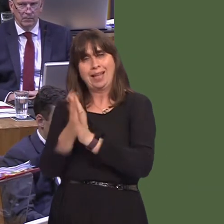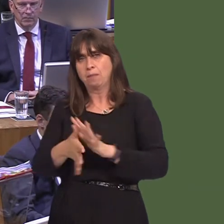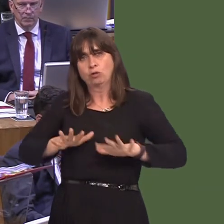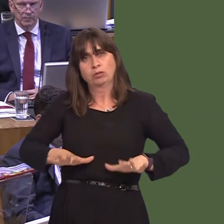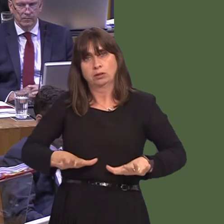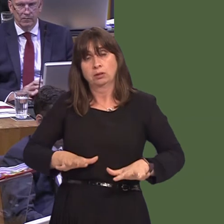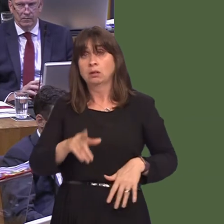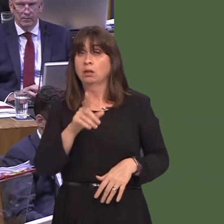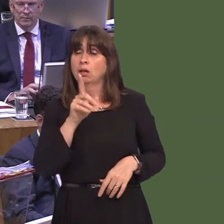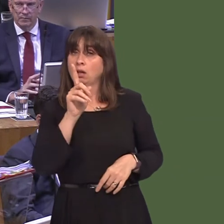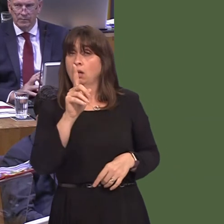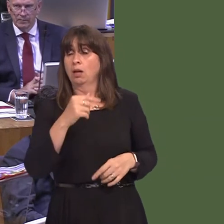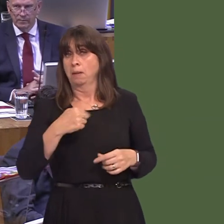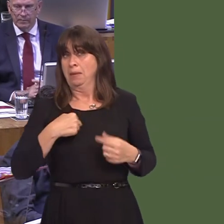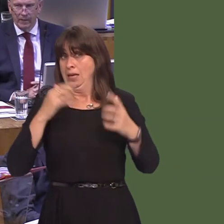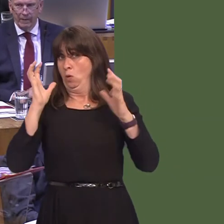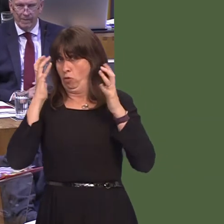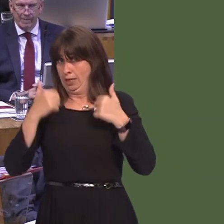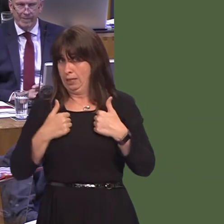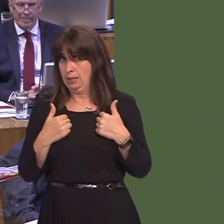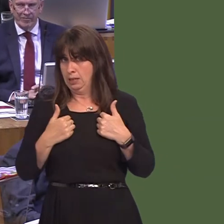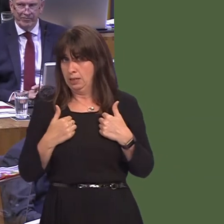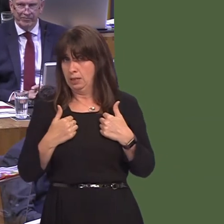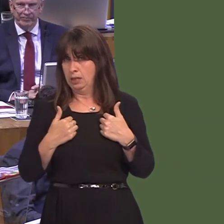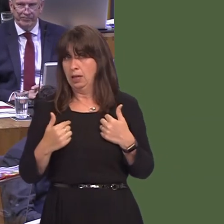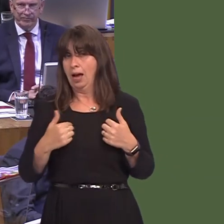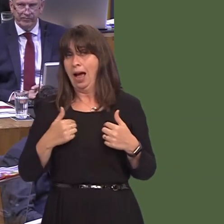I have to say, one of the things that troubles me is I don't believe the ports are in any